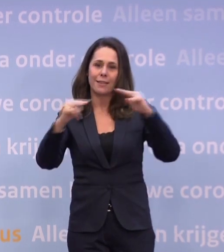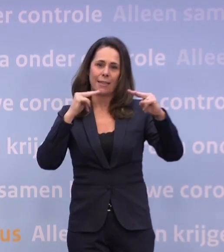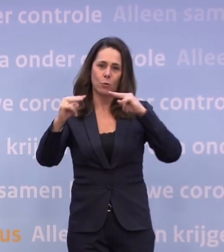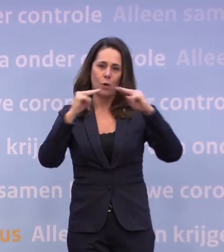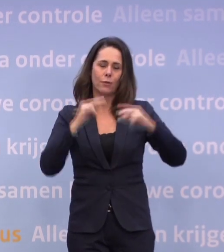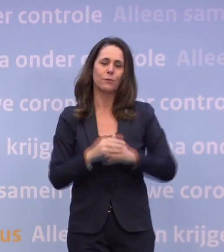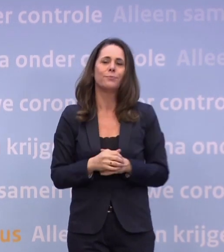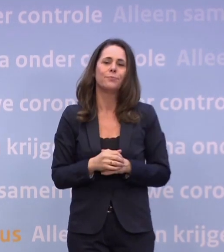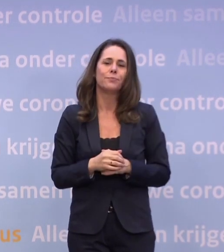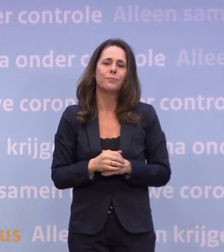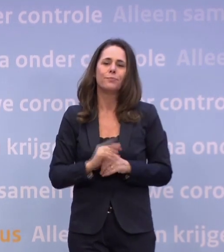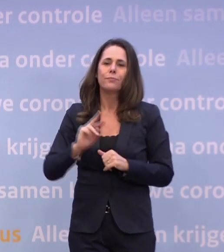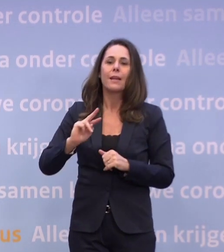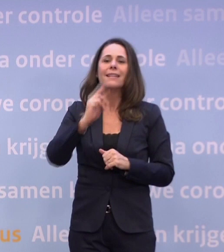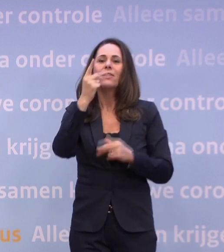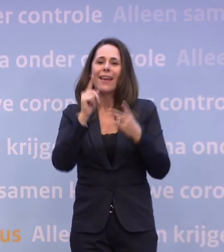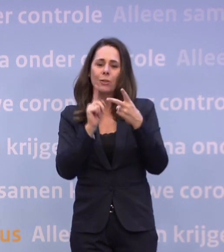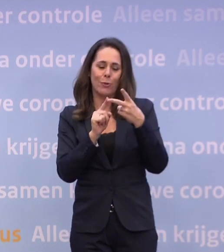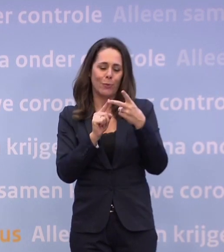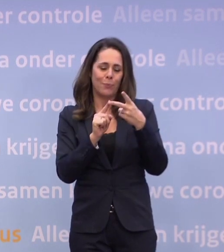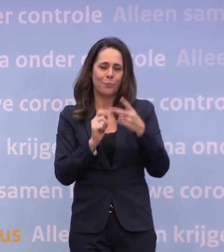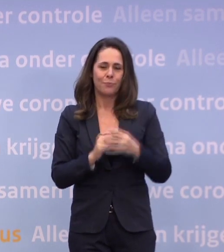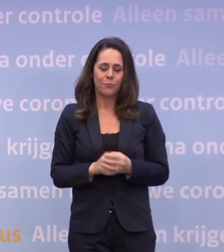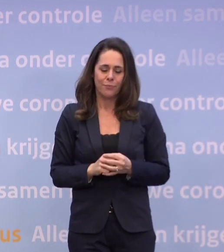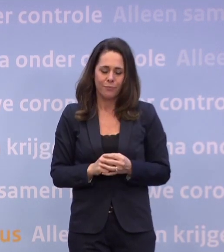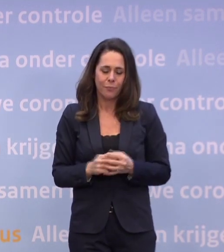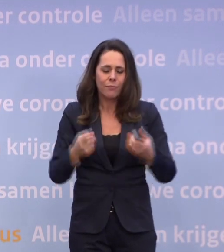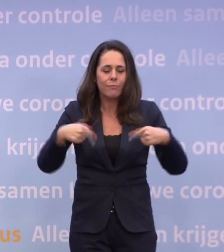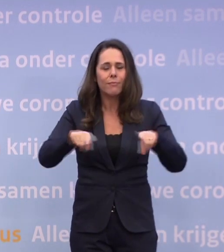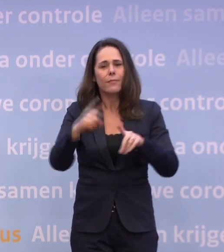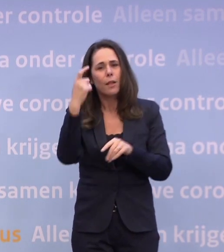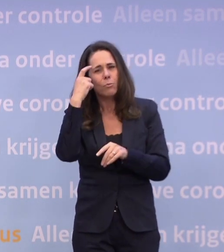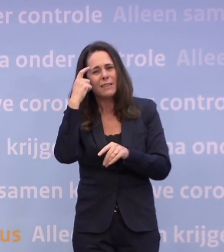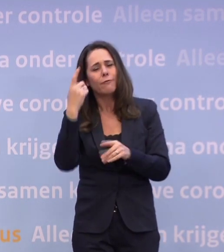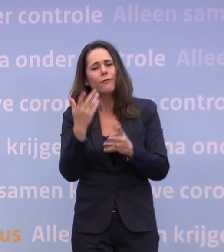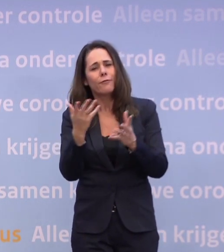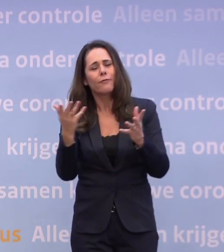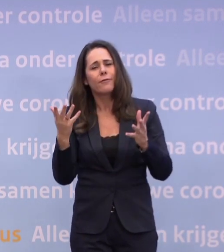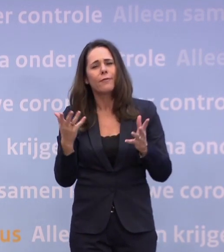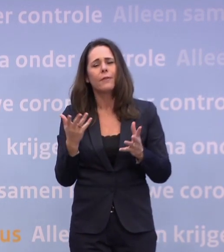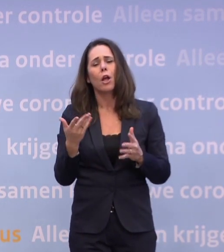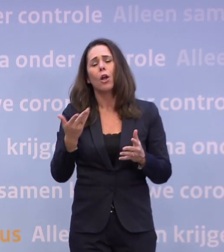Ten tweede: omdat we ons realiseren dat jonge mensen een zware tijd hebben...